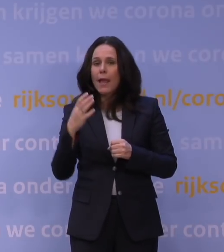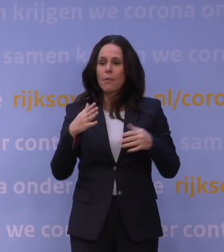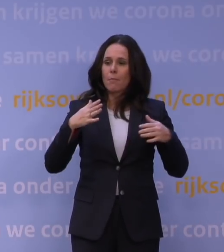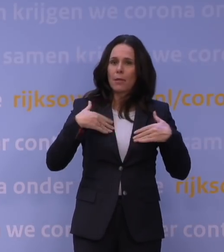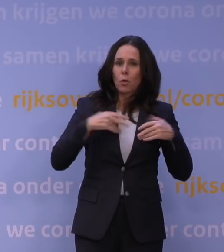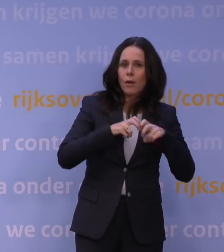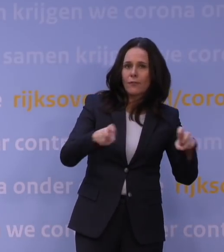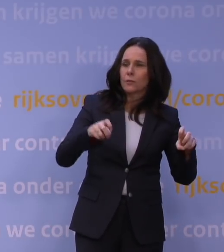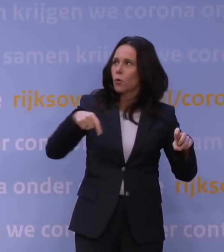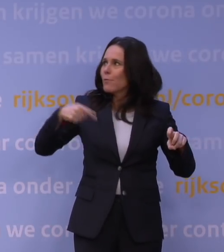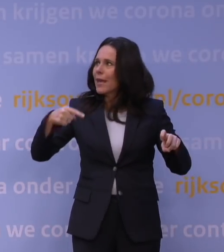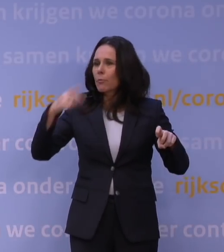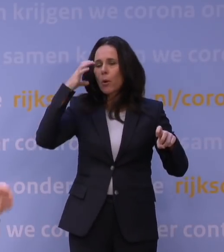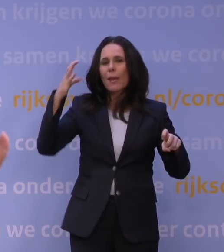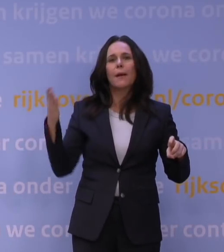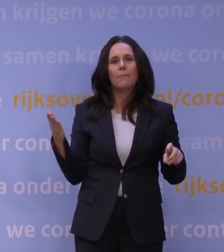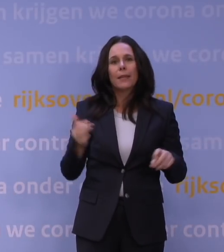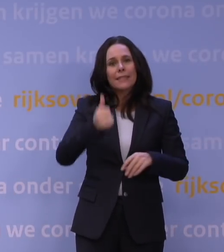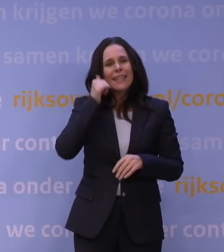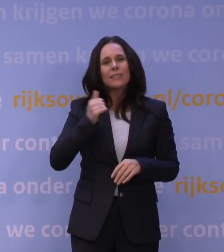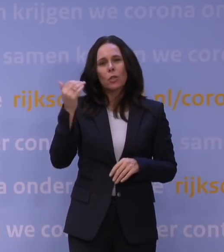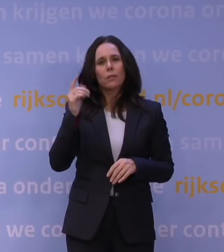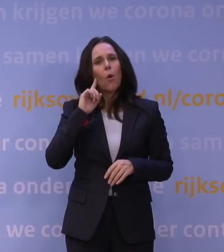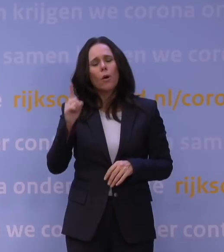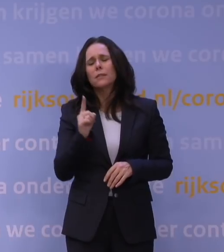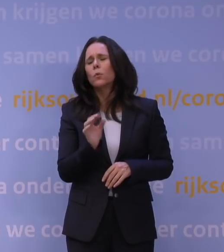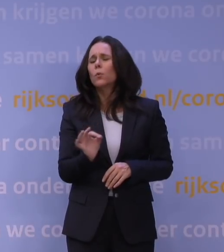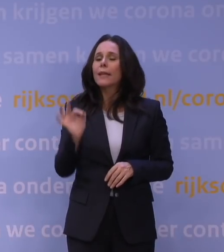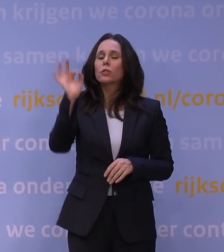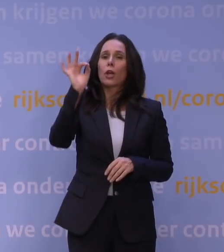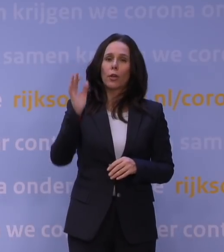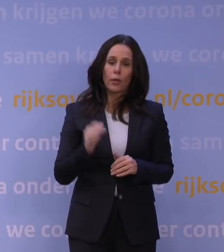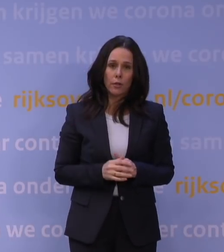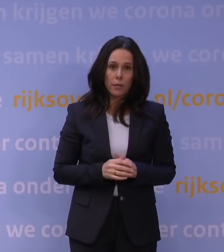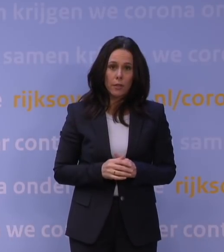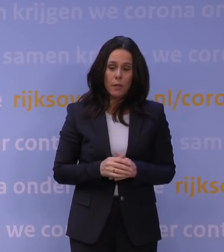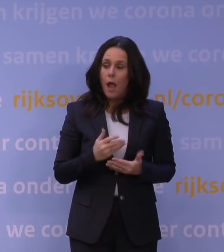En toen wij gisteren natuurlijk hoorden: het is echt zeer ernstig, hebben we ook alle gesprekken naar voren gehaald,